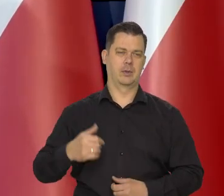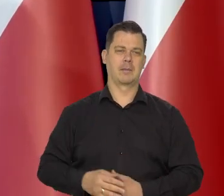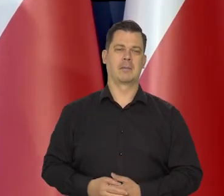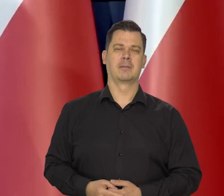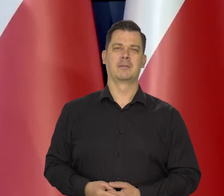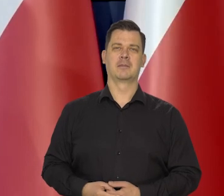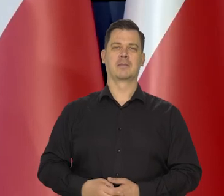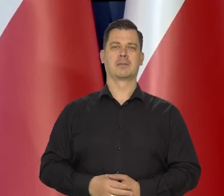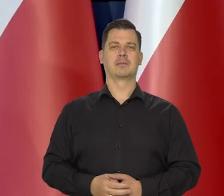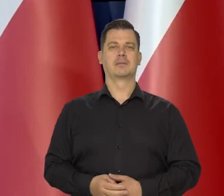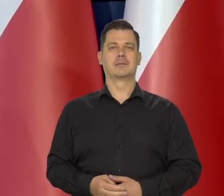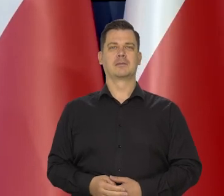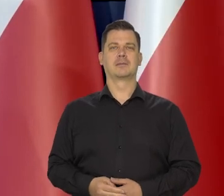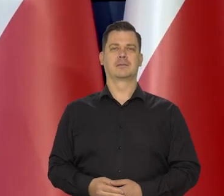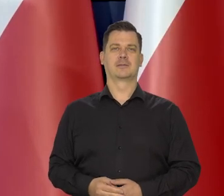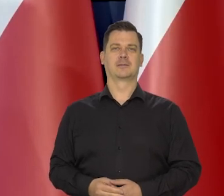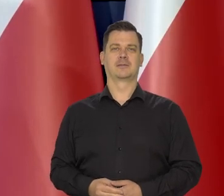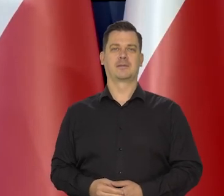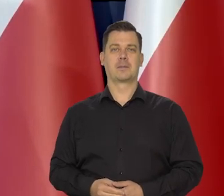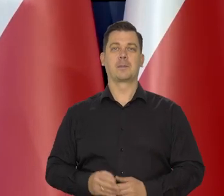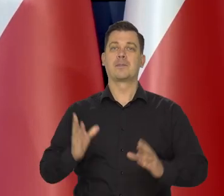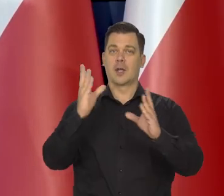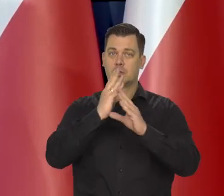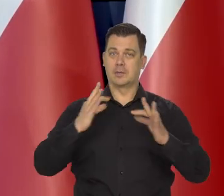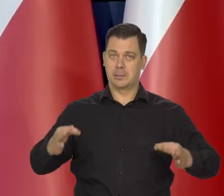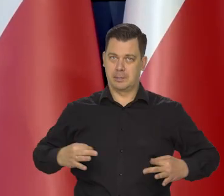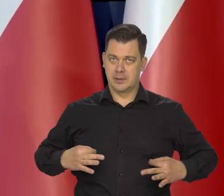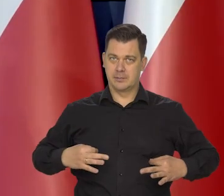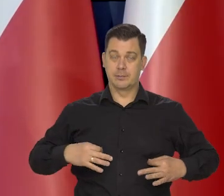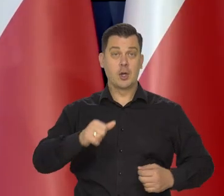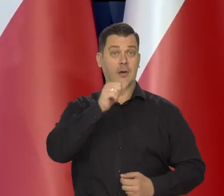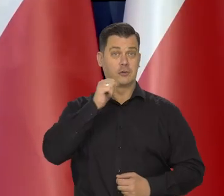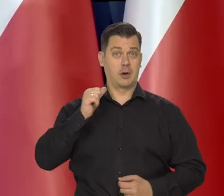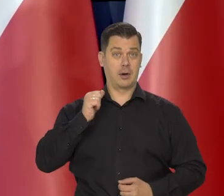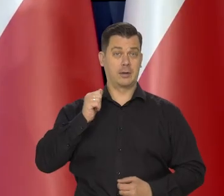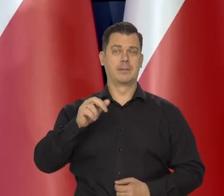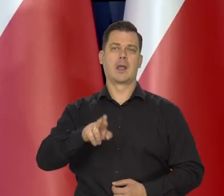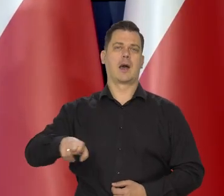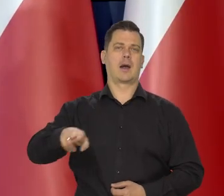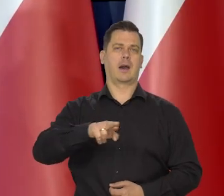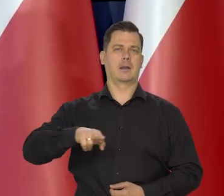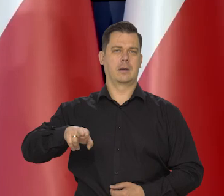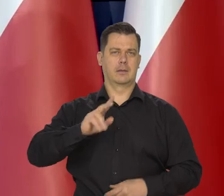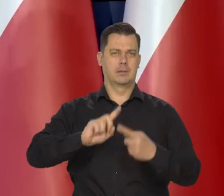Szanowni Państwo wczoraj Rada Polityki Pieniężnej